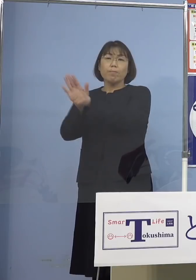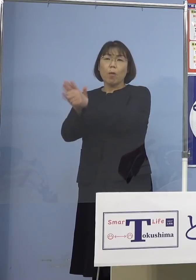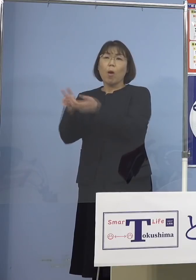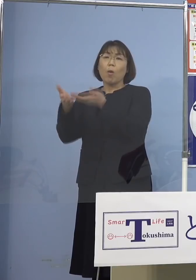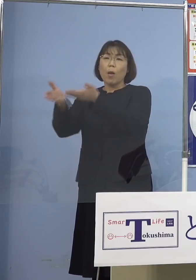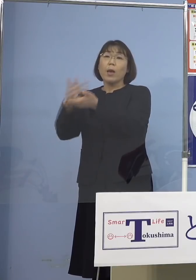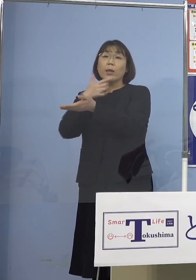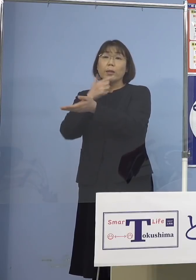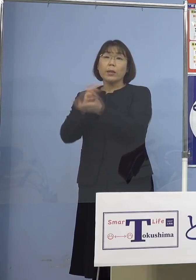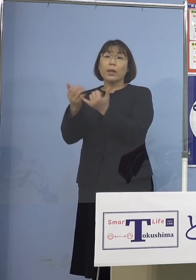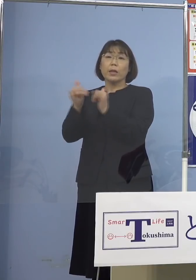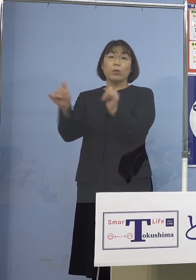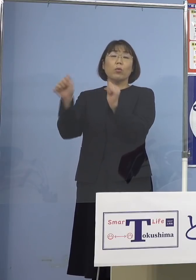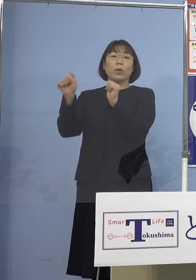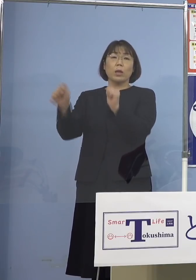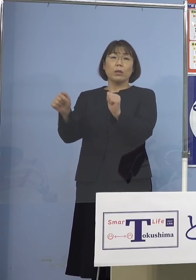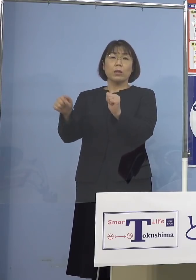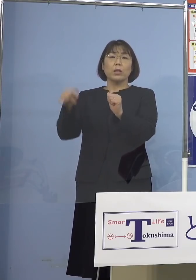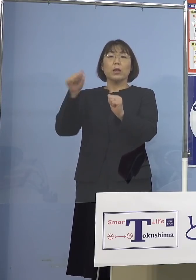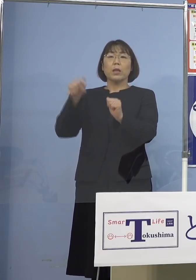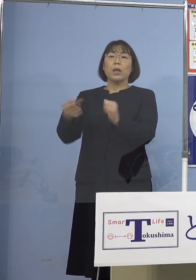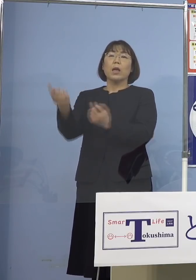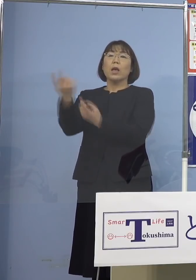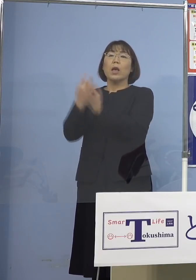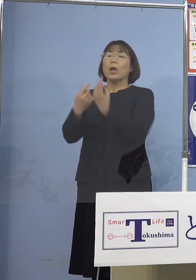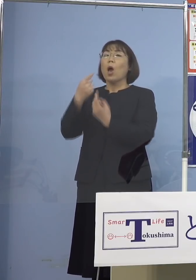こうした人たちが 一切入れていないんですね